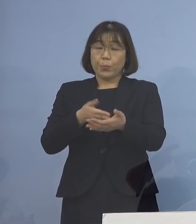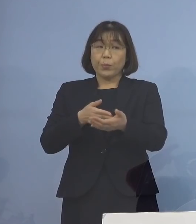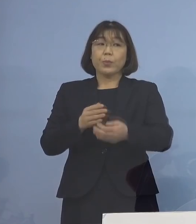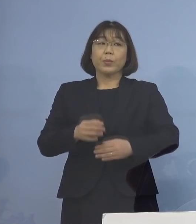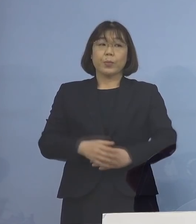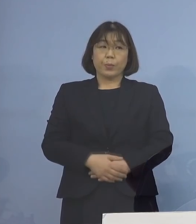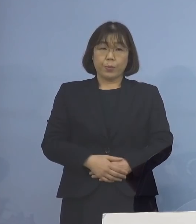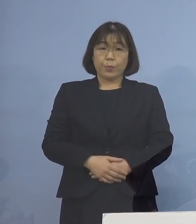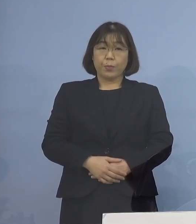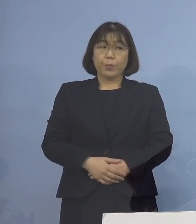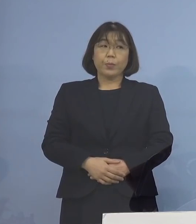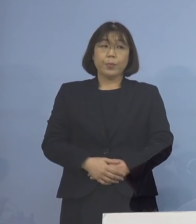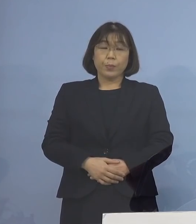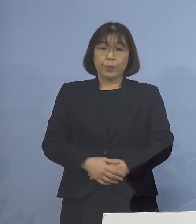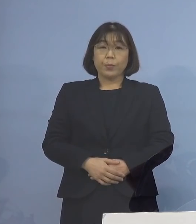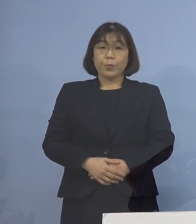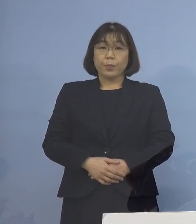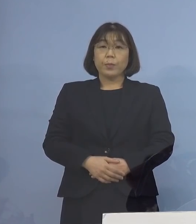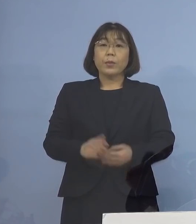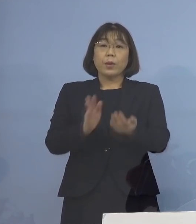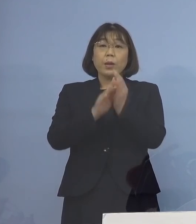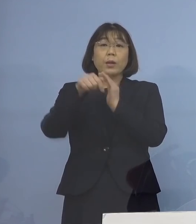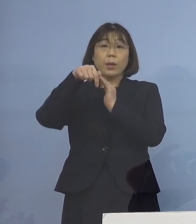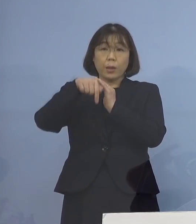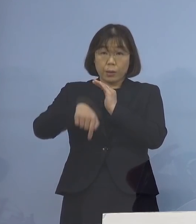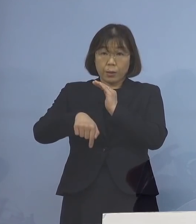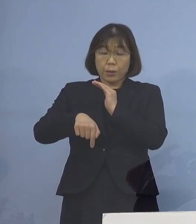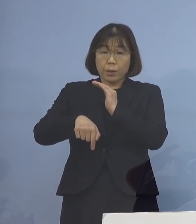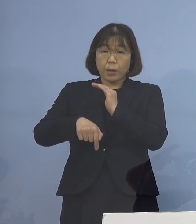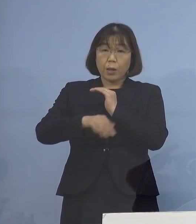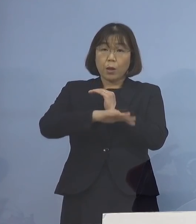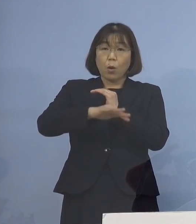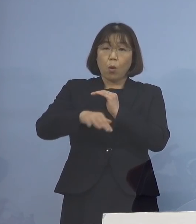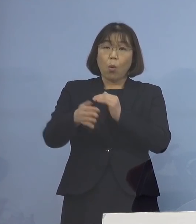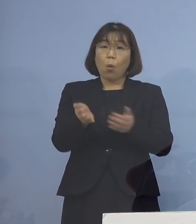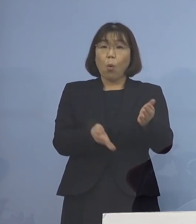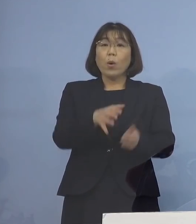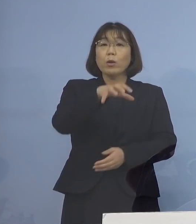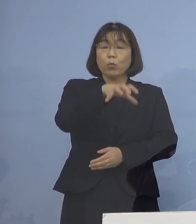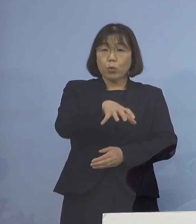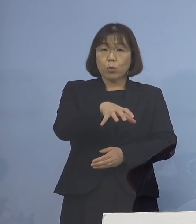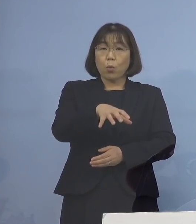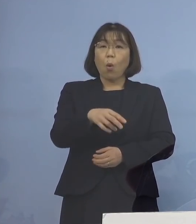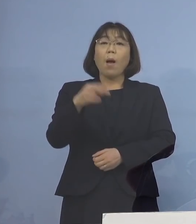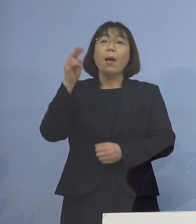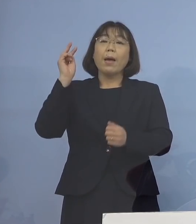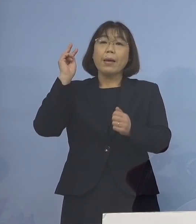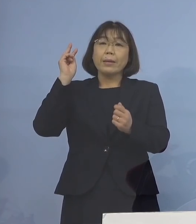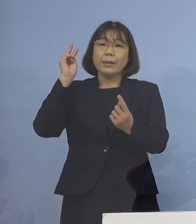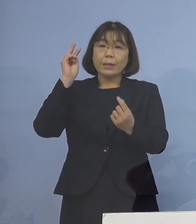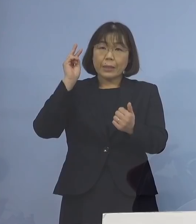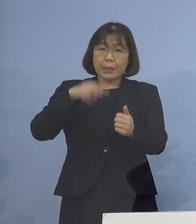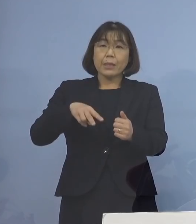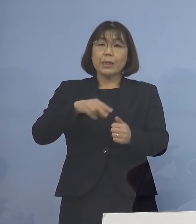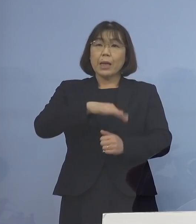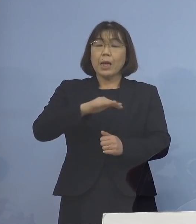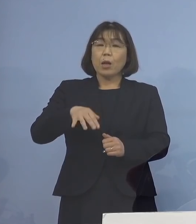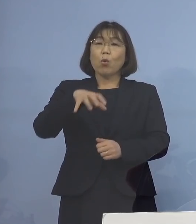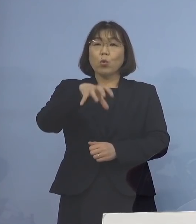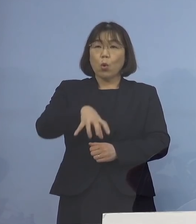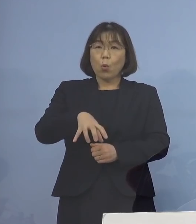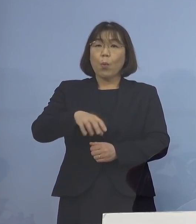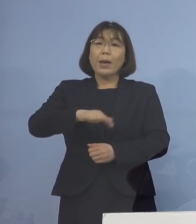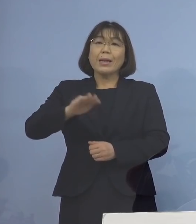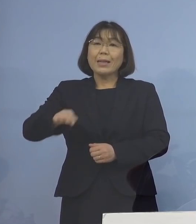対象につきましては、県内の保育所 認定こども園、児童養護施設